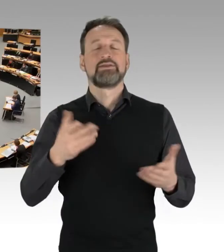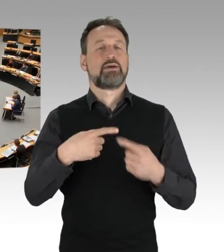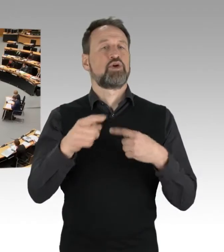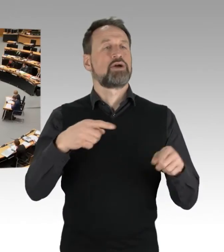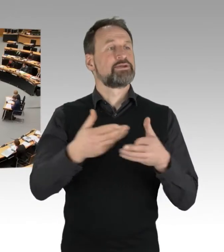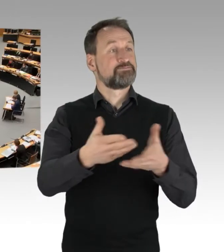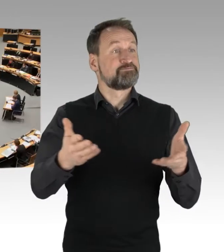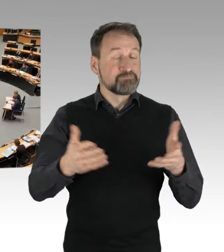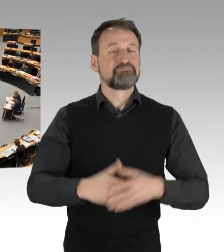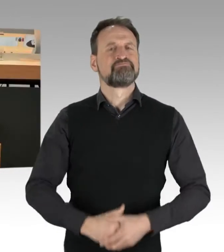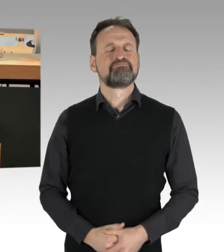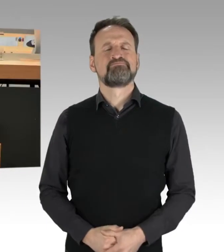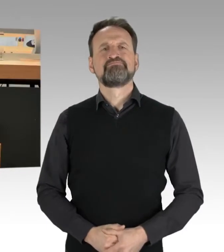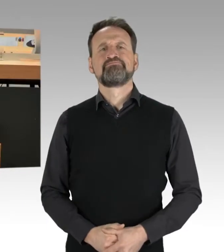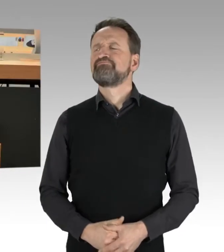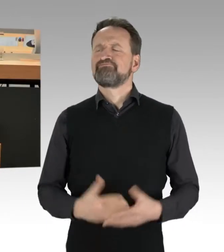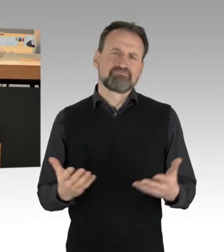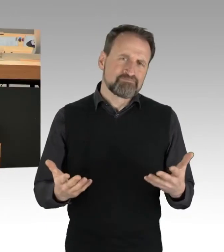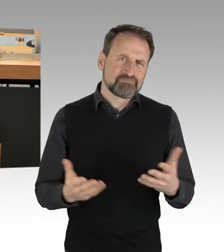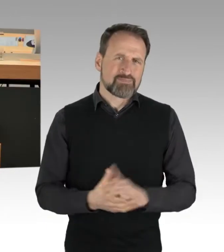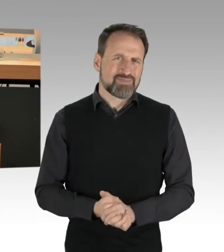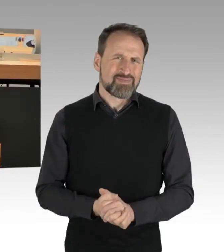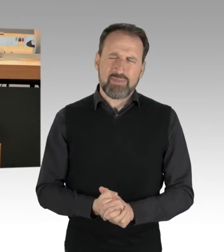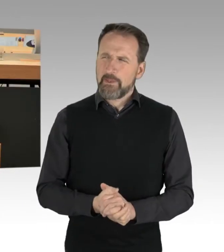Eigentlich wollte ich zwischendurch noch mal auf die AfD eingehen,